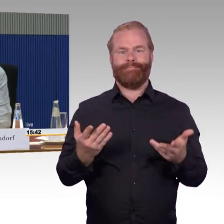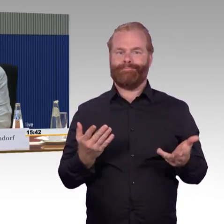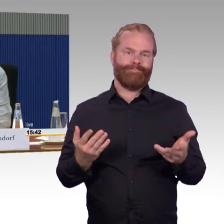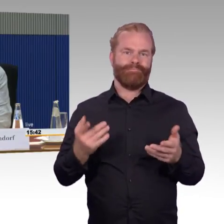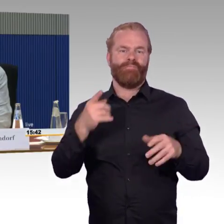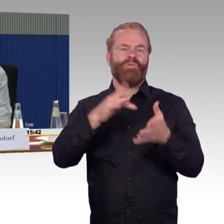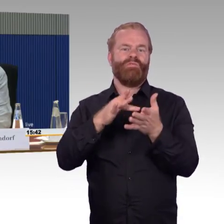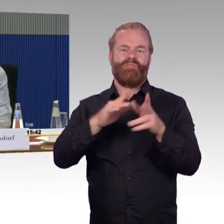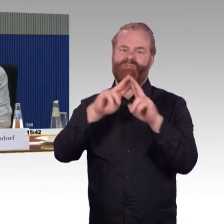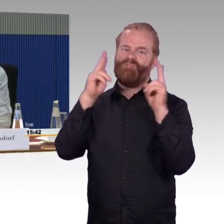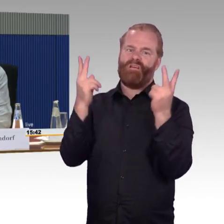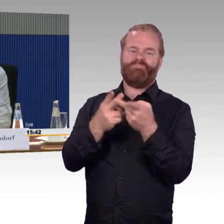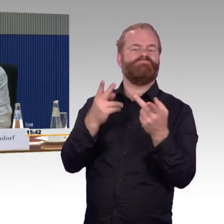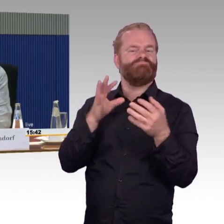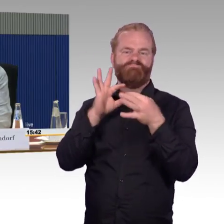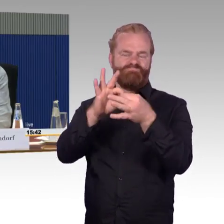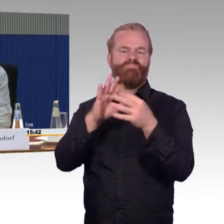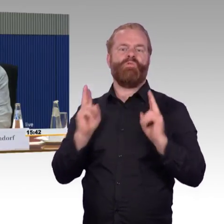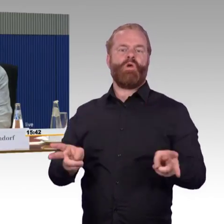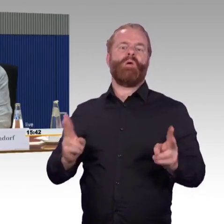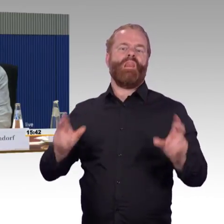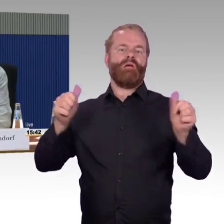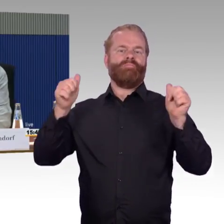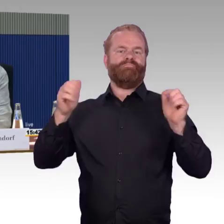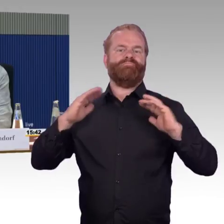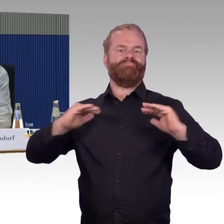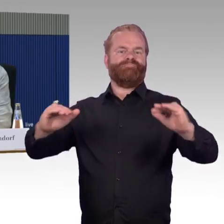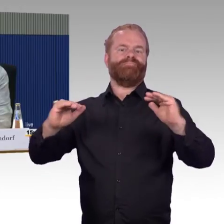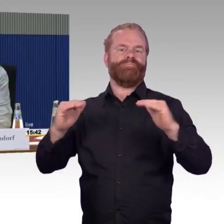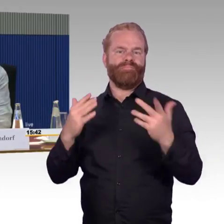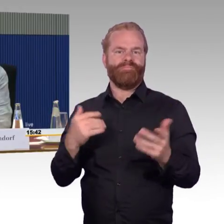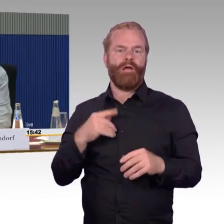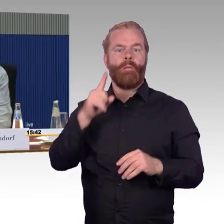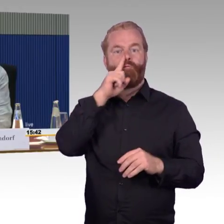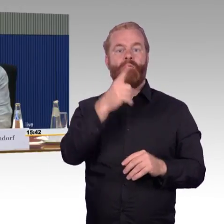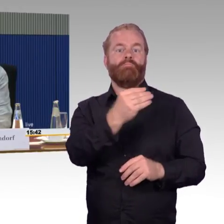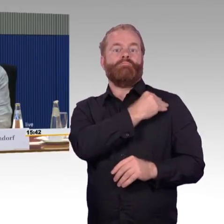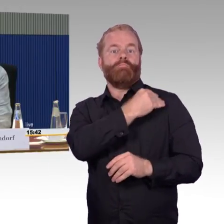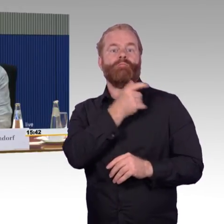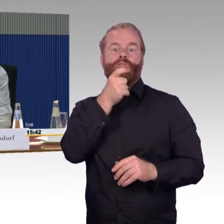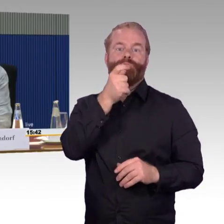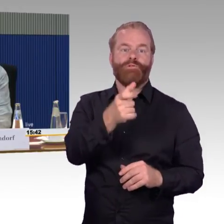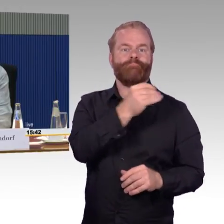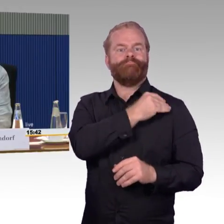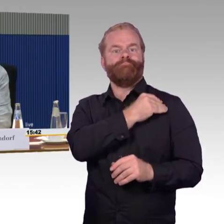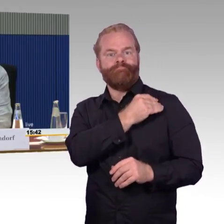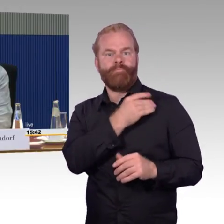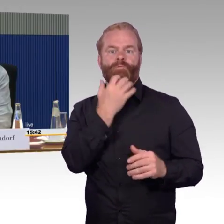Das wäre wichtig. Ist viel wichtiger, die Dinge, die man hat voranzutreiben und nicht immer wieder neue Ideen und neueste Züge